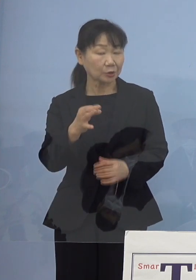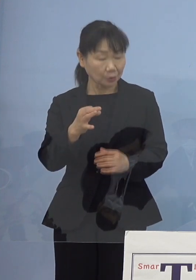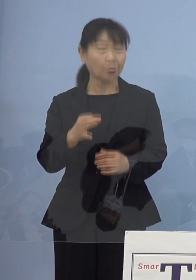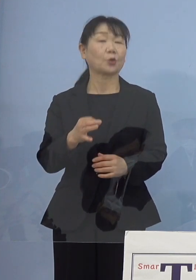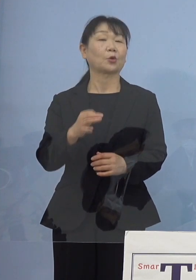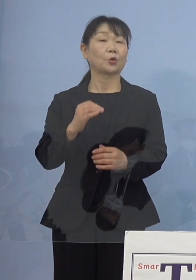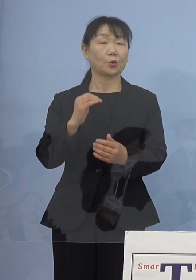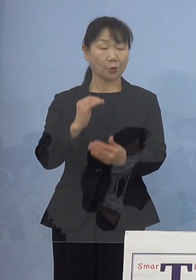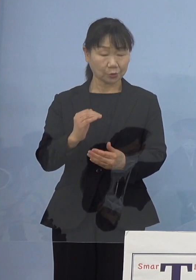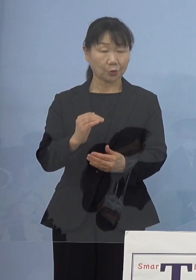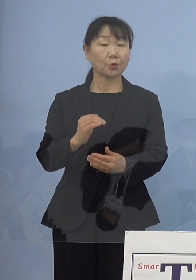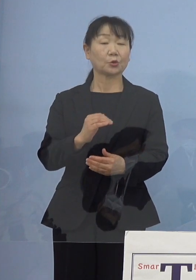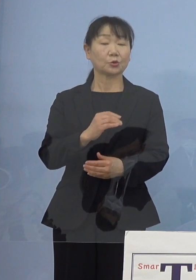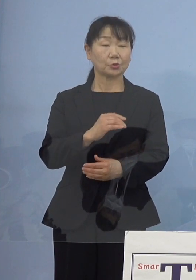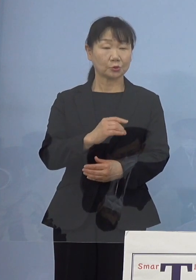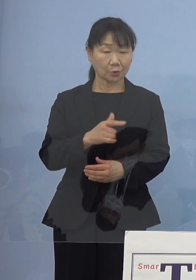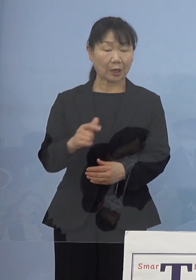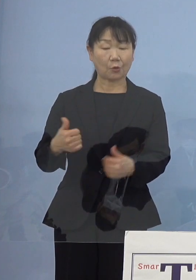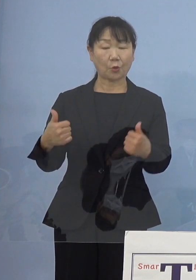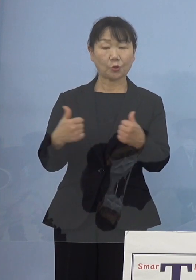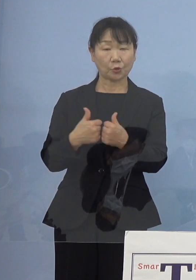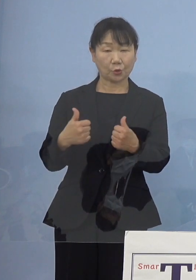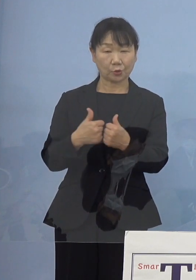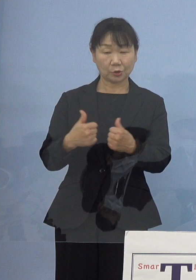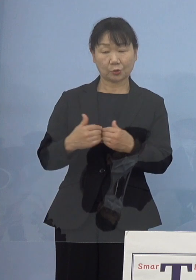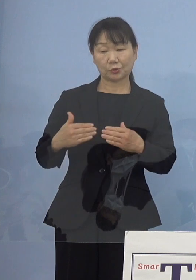こうした点 協議を進めているところであります